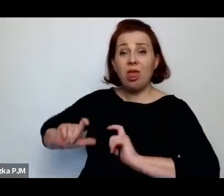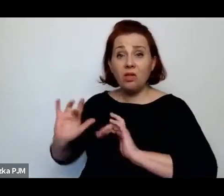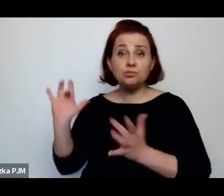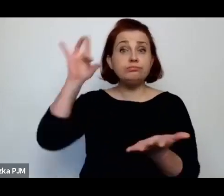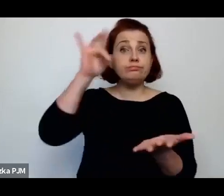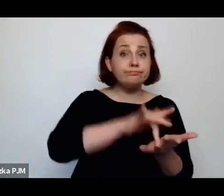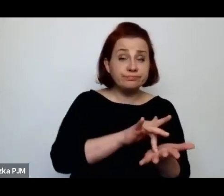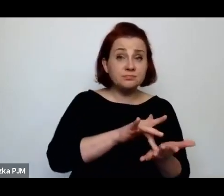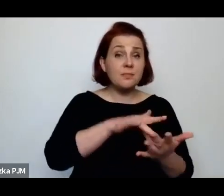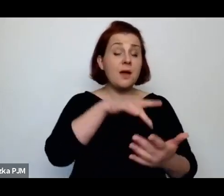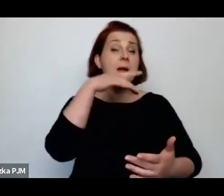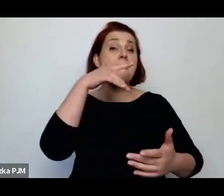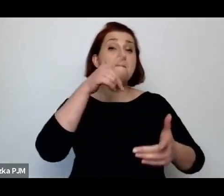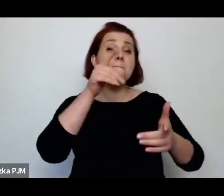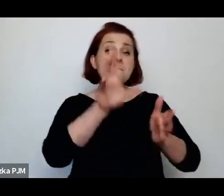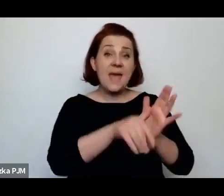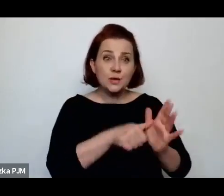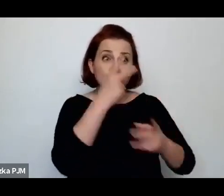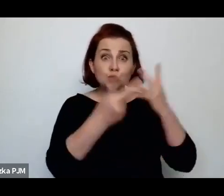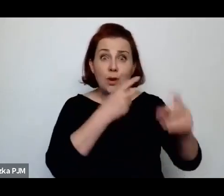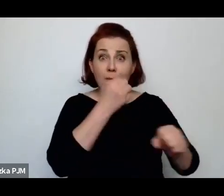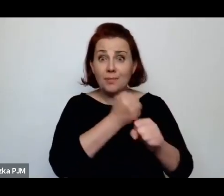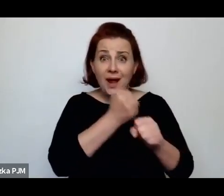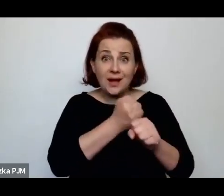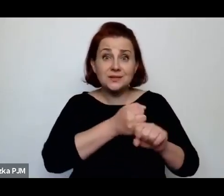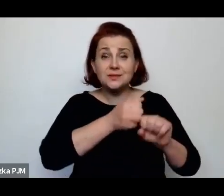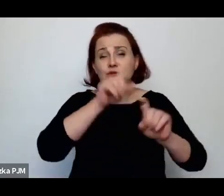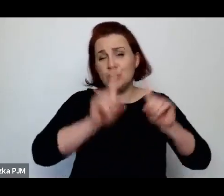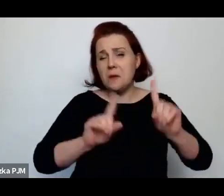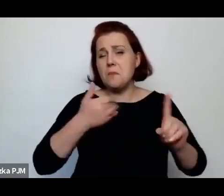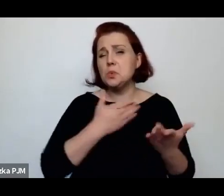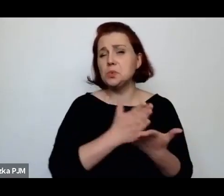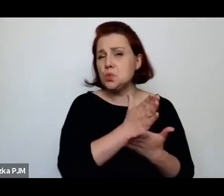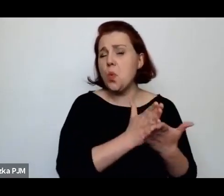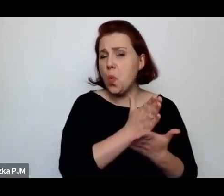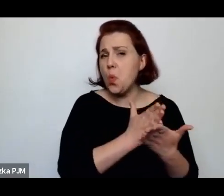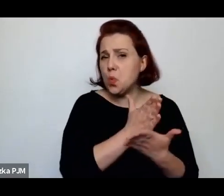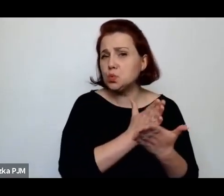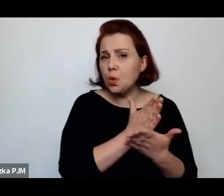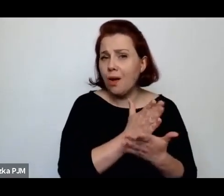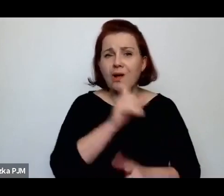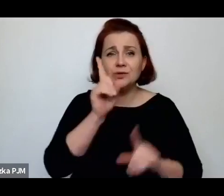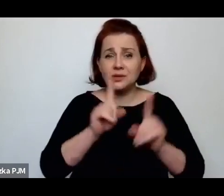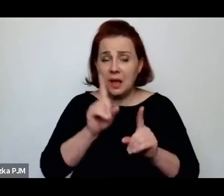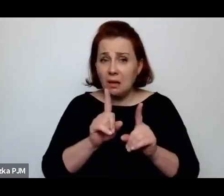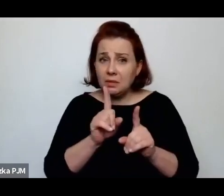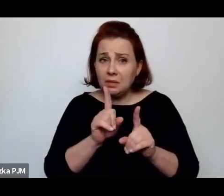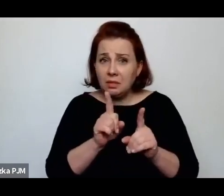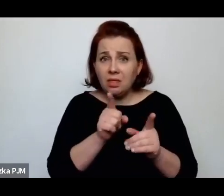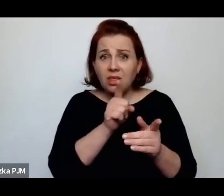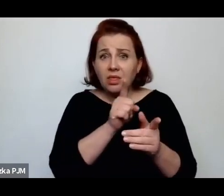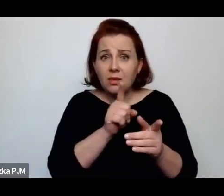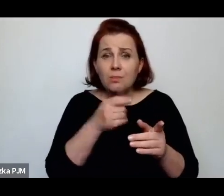i czasem zostawały służącymi a czasem się nie udało albo kiedy zostały zwolnione z pracy